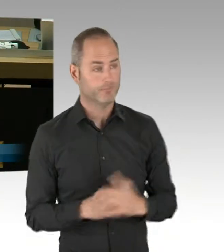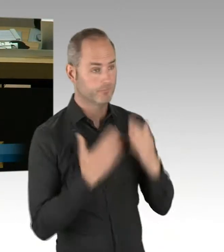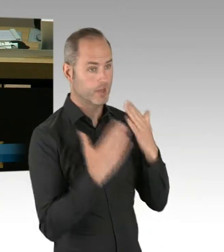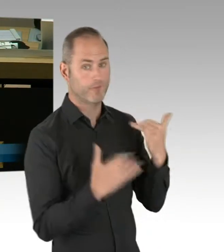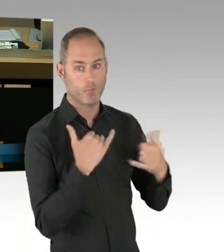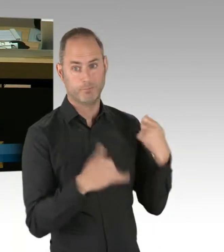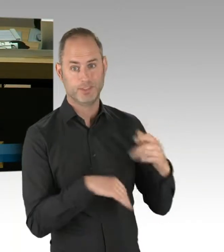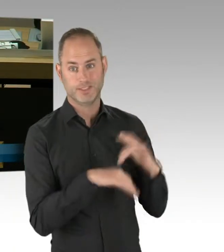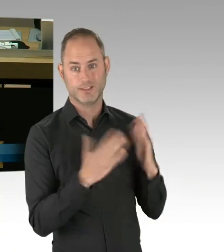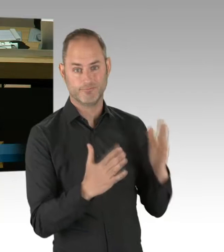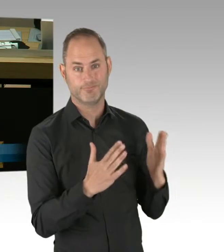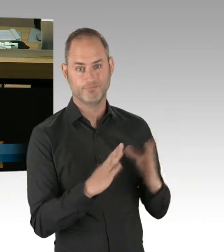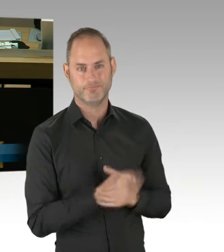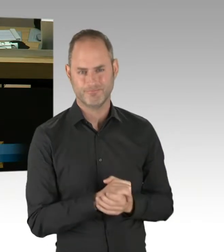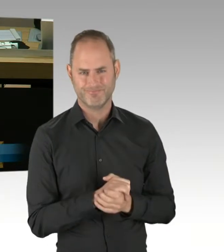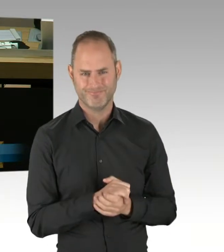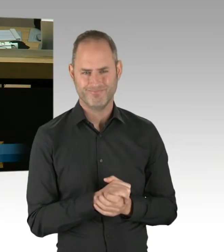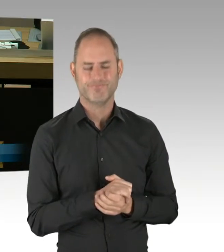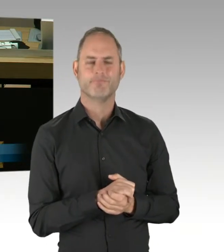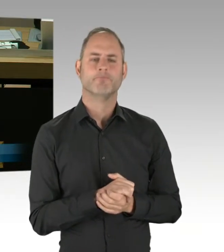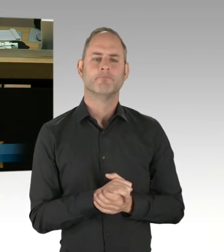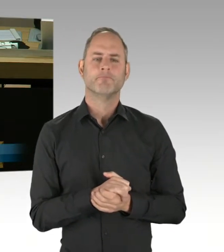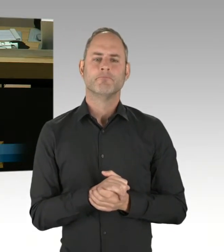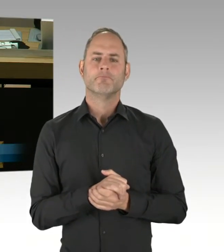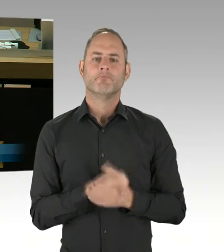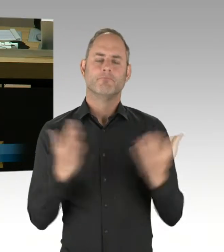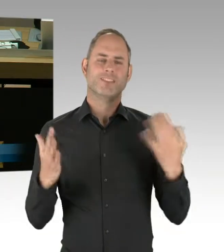wenn der Zukunftspakt Verwaltung